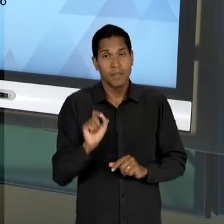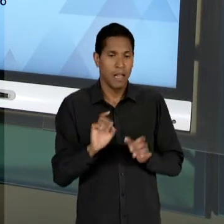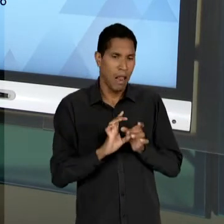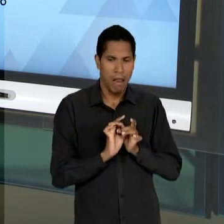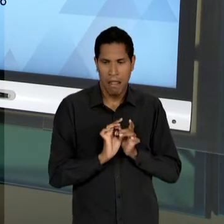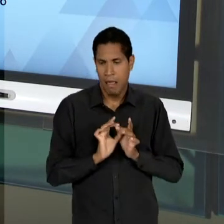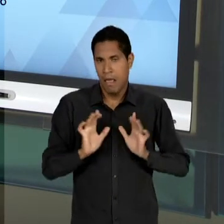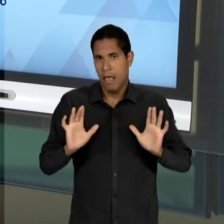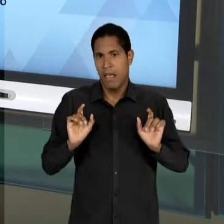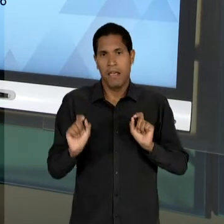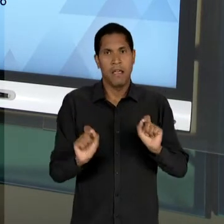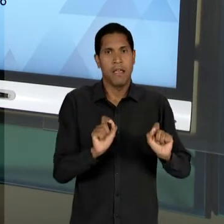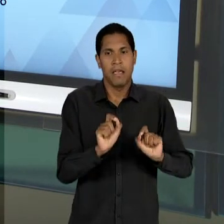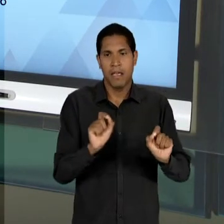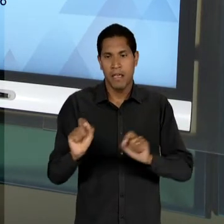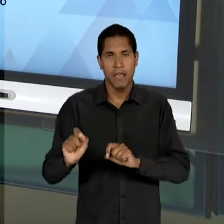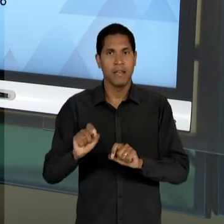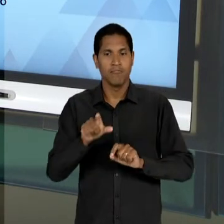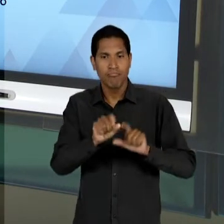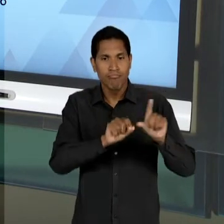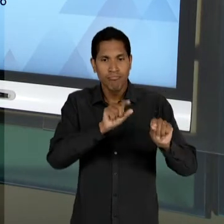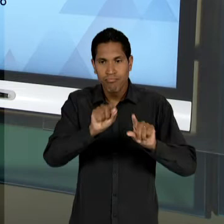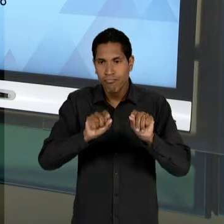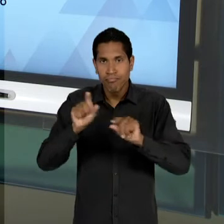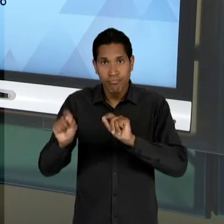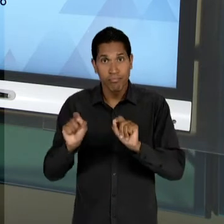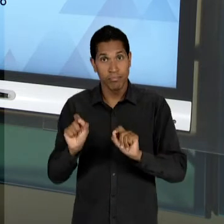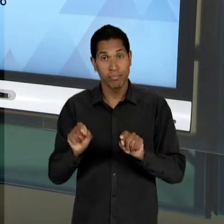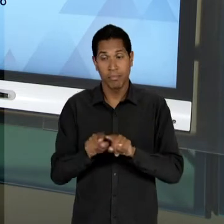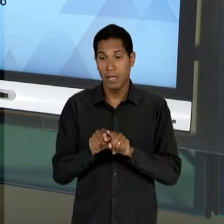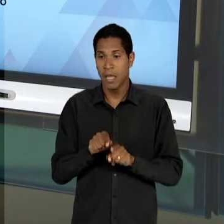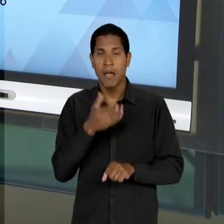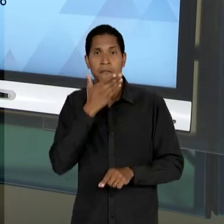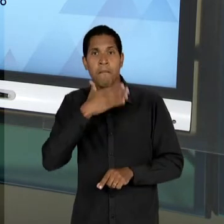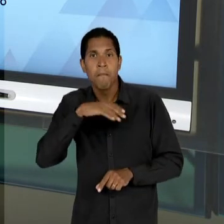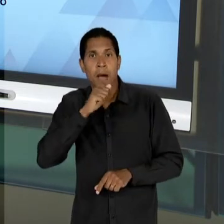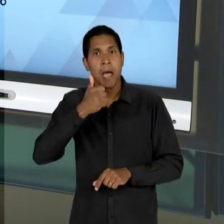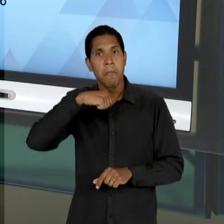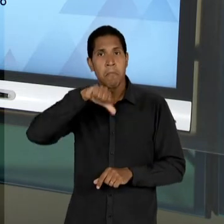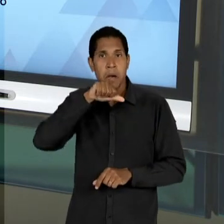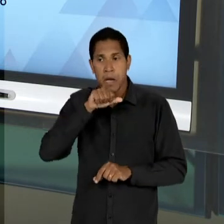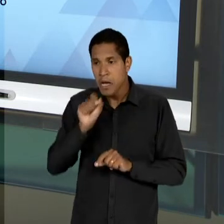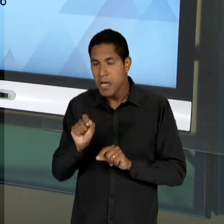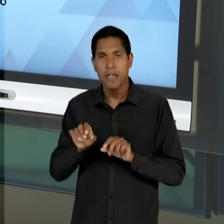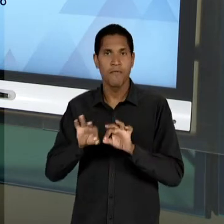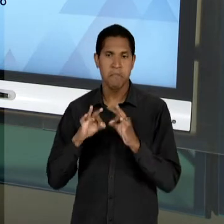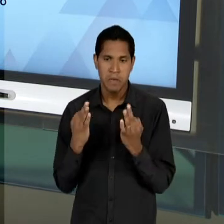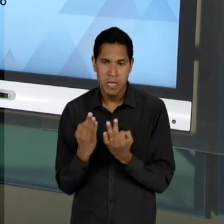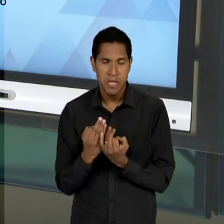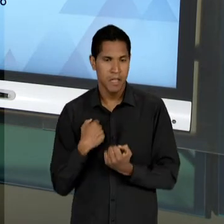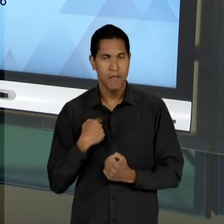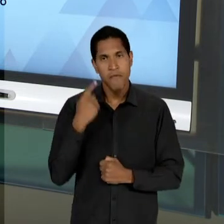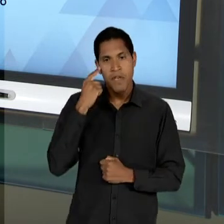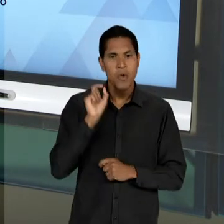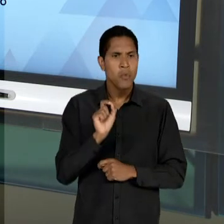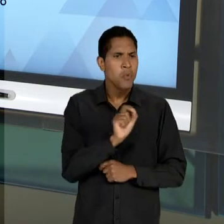REALIZAR A SUA ESCOLHA, PRINCIPALMENTE OS PAIS DAS CRIANÇAS E MESMO NO QUE DIZ RESPEITO AO